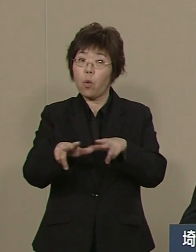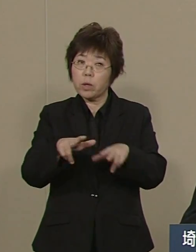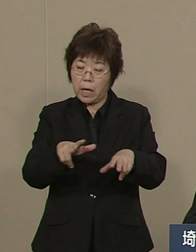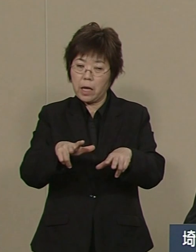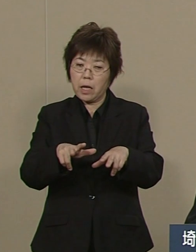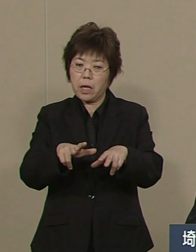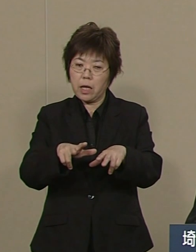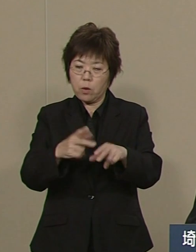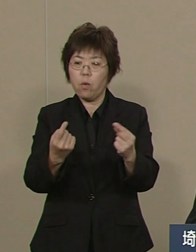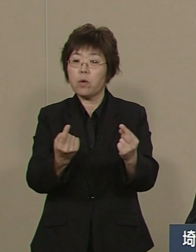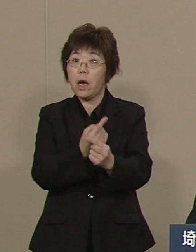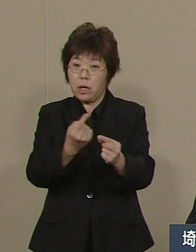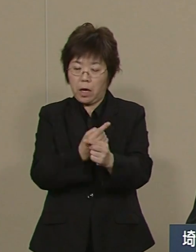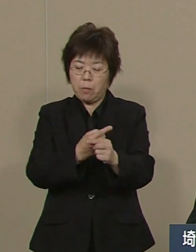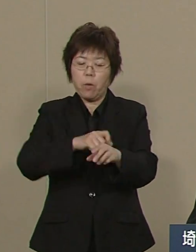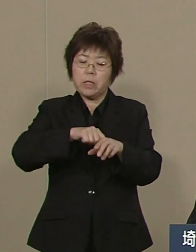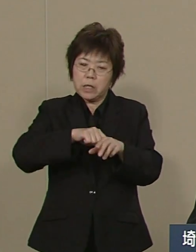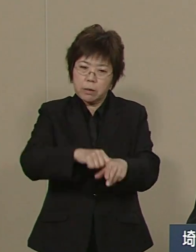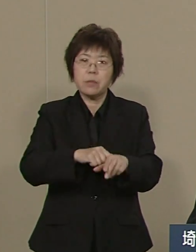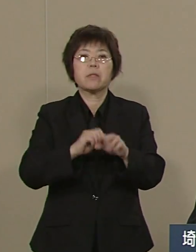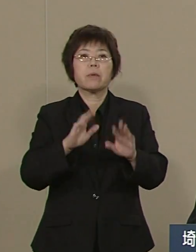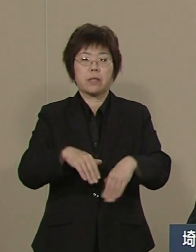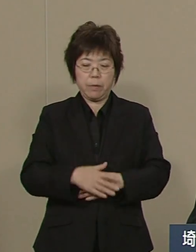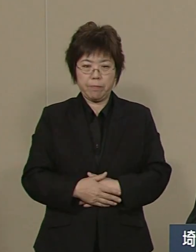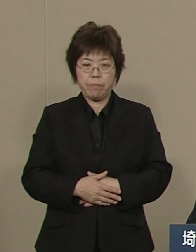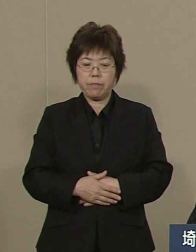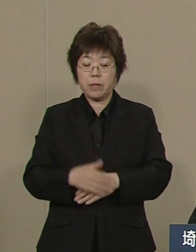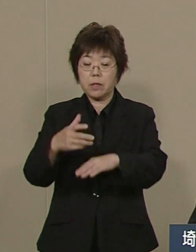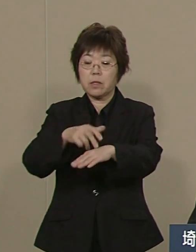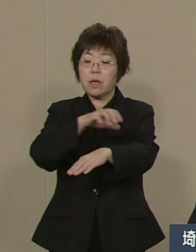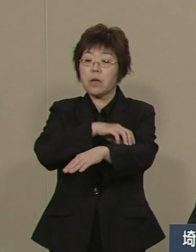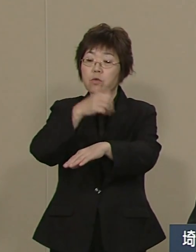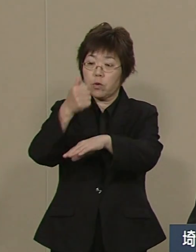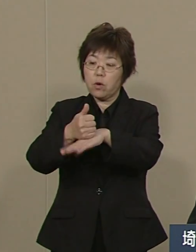天下りを廃止し 民間の経営者をスカウトし